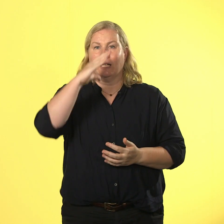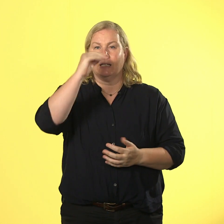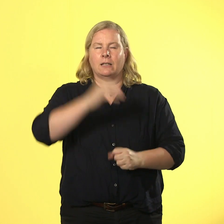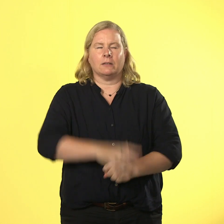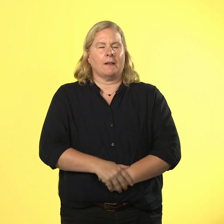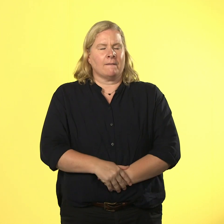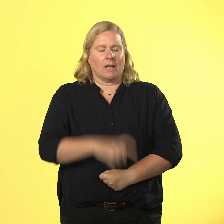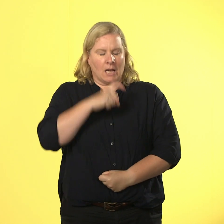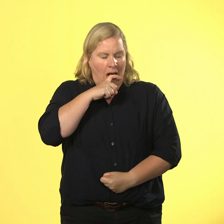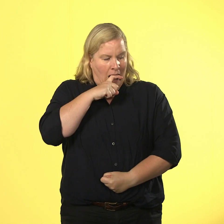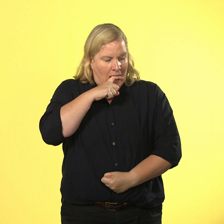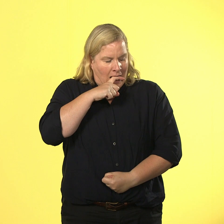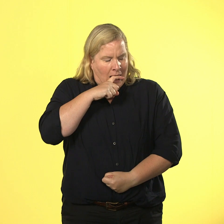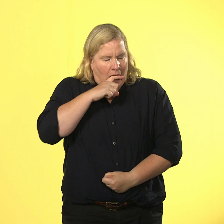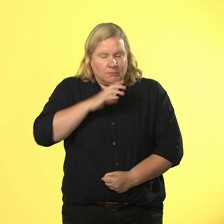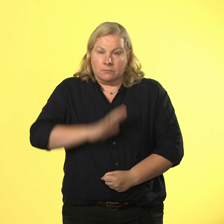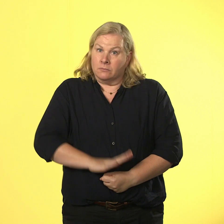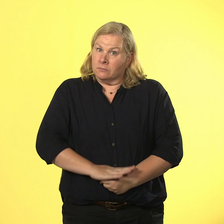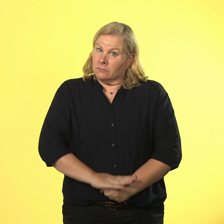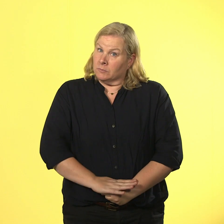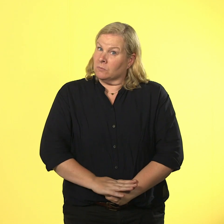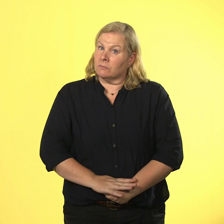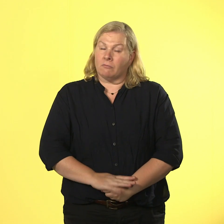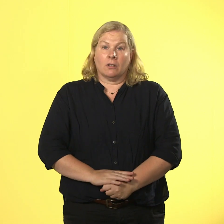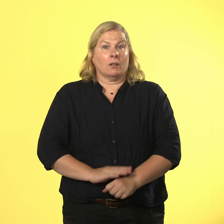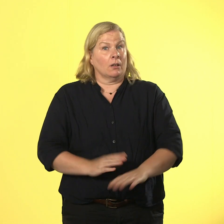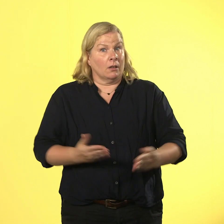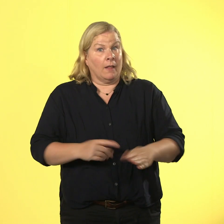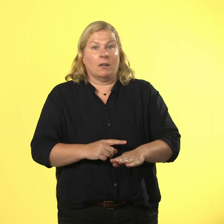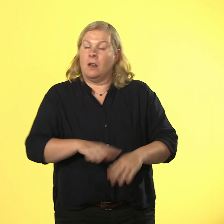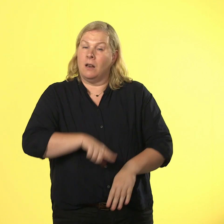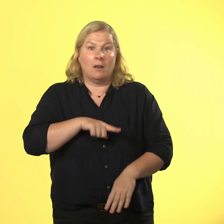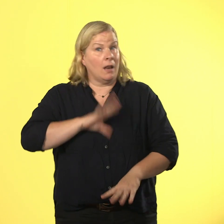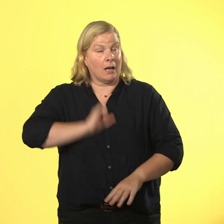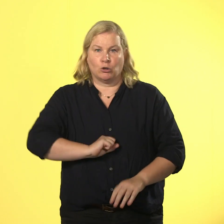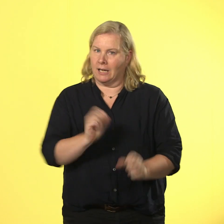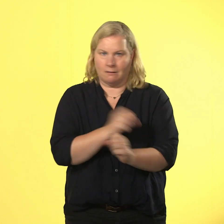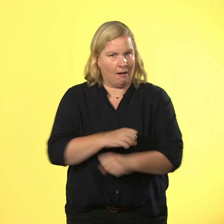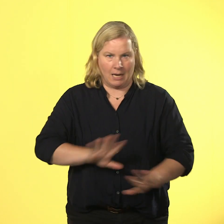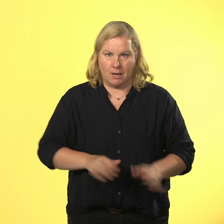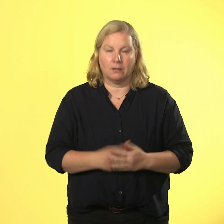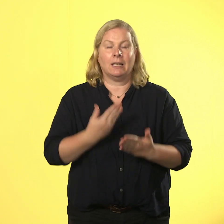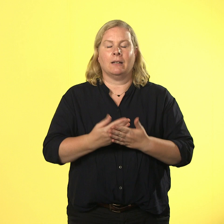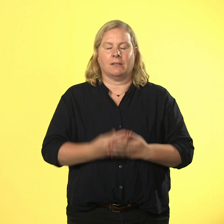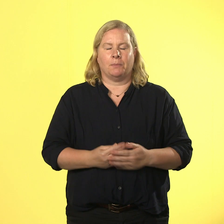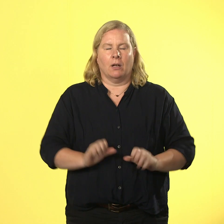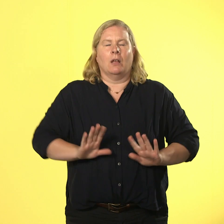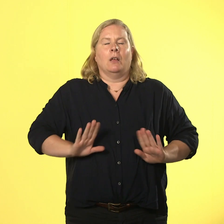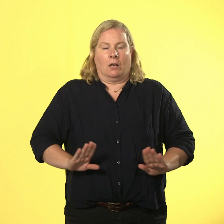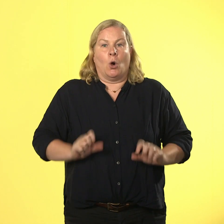dass er fast abhebt und die zeit läuft gegen ihn. also nimmt er allen mut zusammen und erklärt den